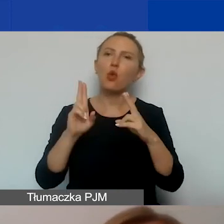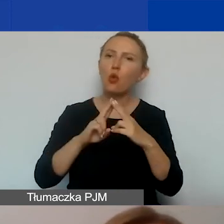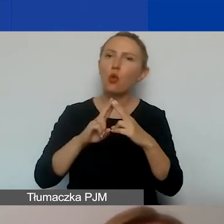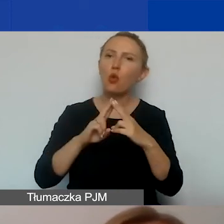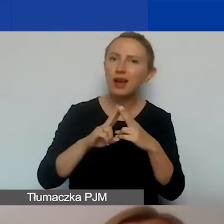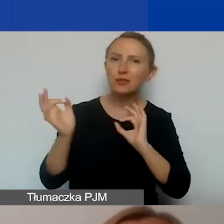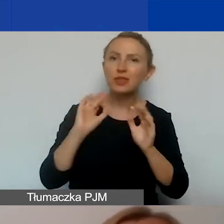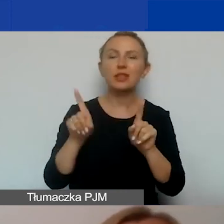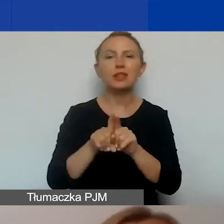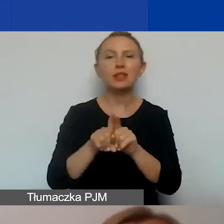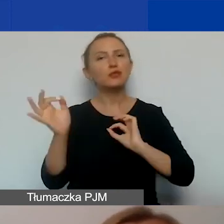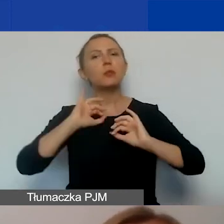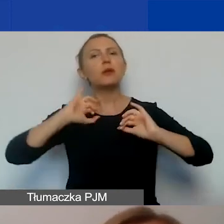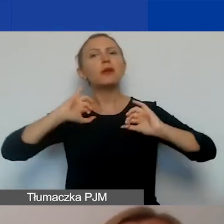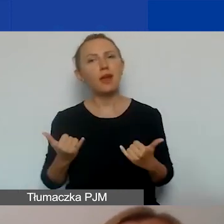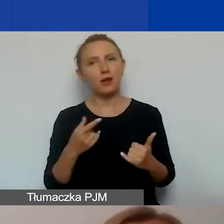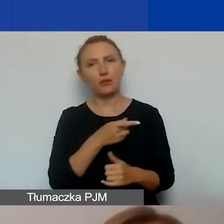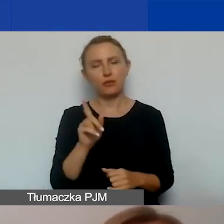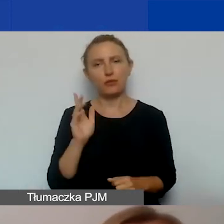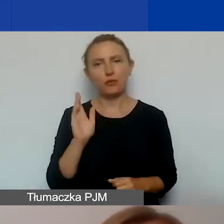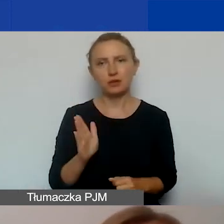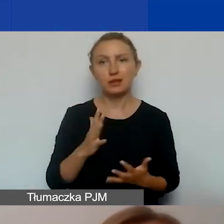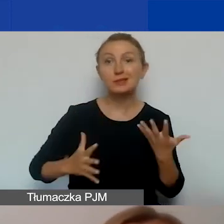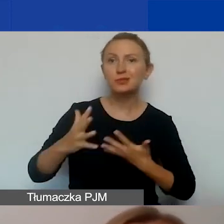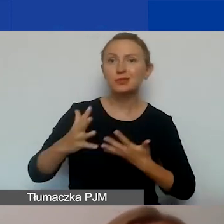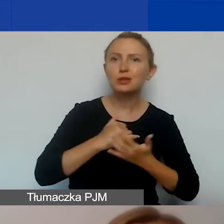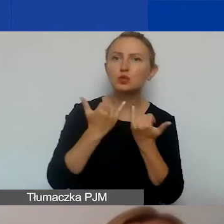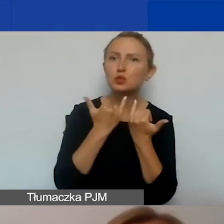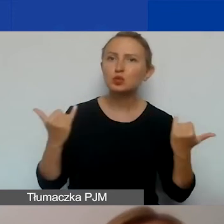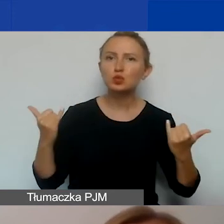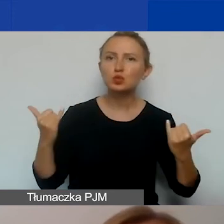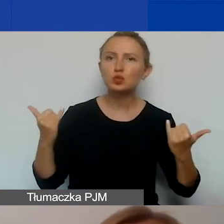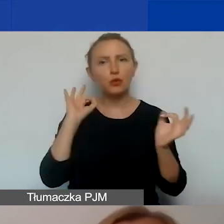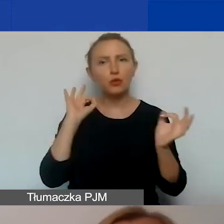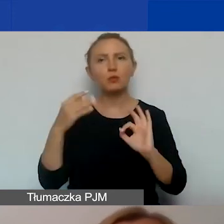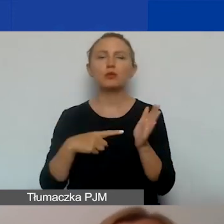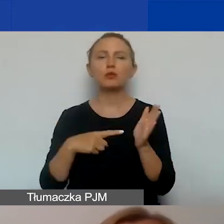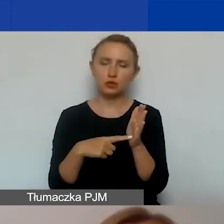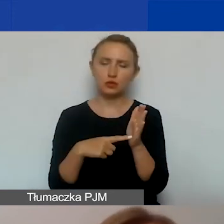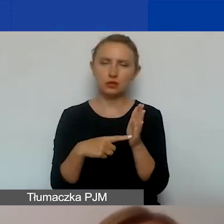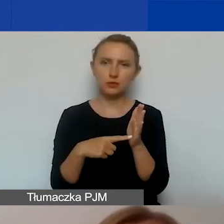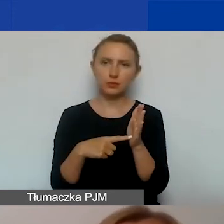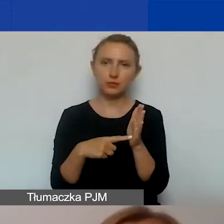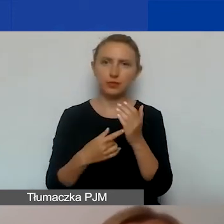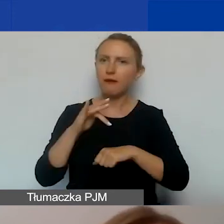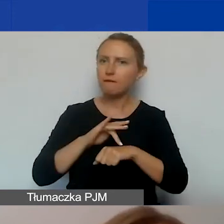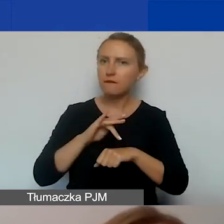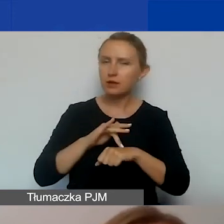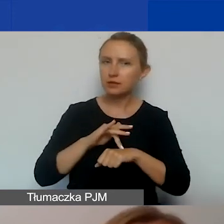także informacji, w jaki sposób będziecie zbierać rozmaite informacje dotyczące właśnie efektywności waszych działań,